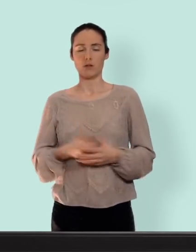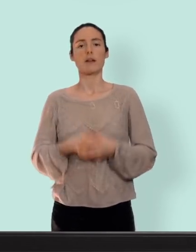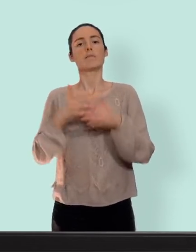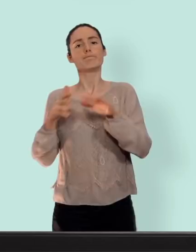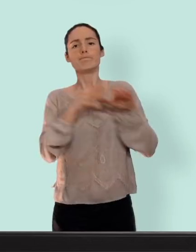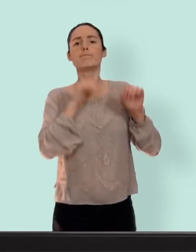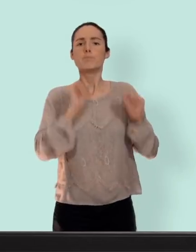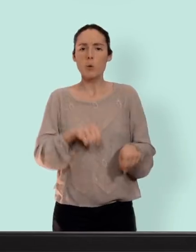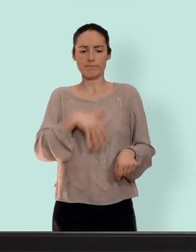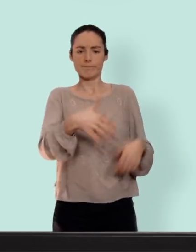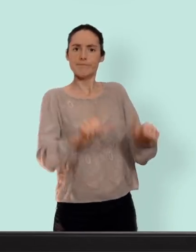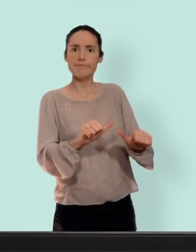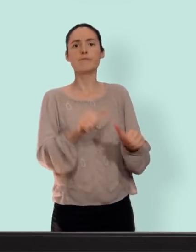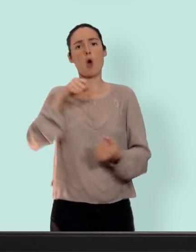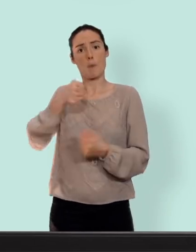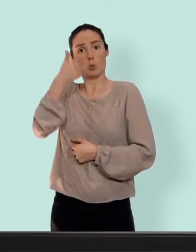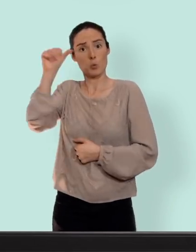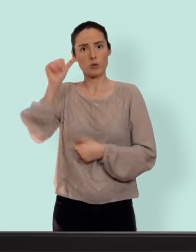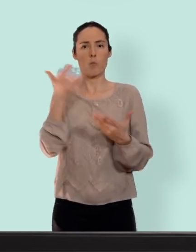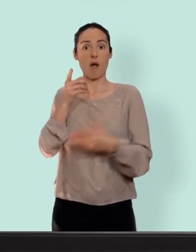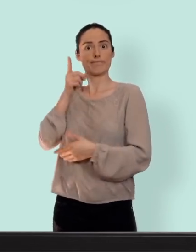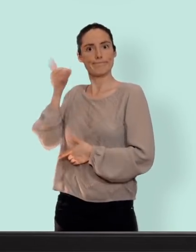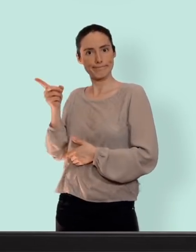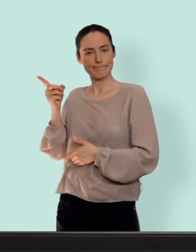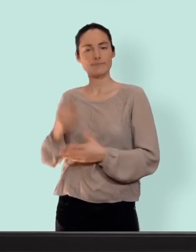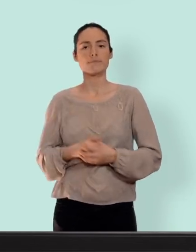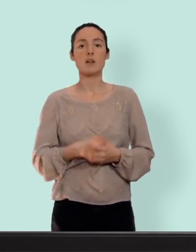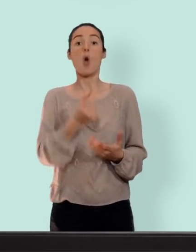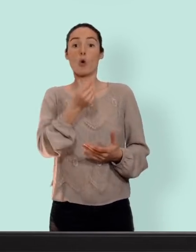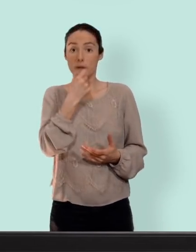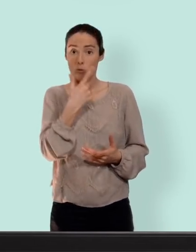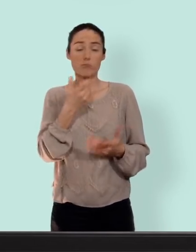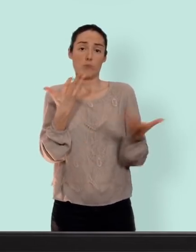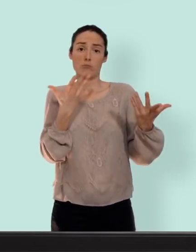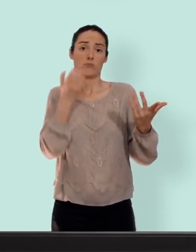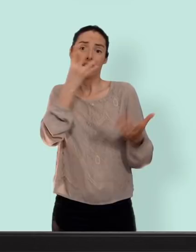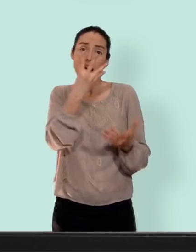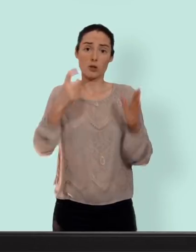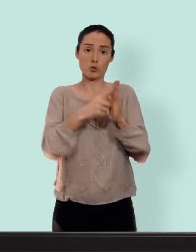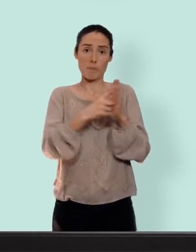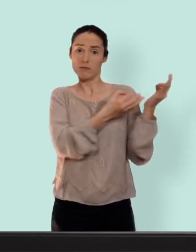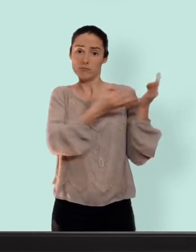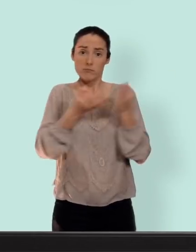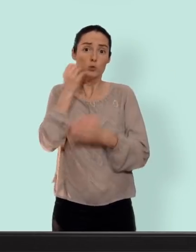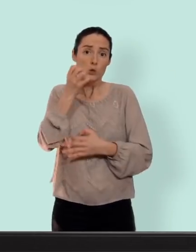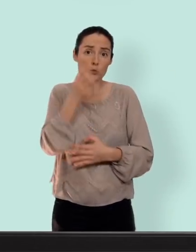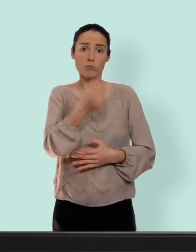la progestérone on retrouve la pilule... tout simplement on la prend tous les jours pendant quatre semaines on enchaîne les plaquettes... il n'y a pas de pause